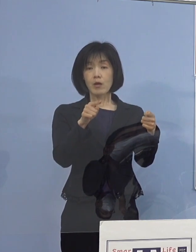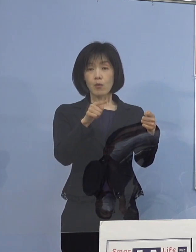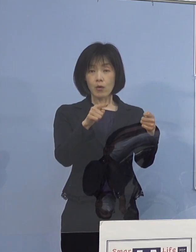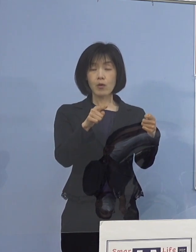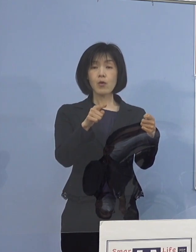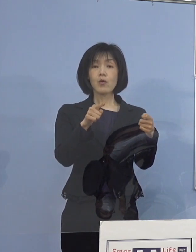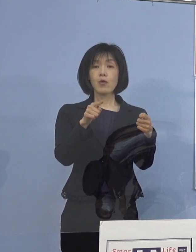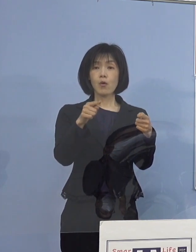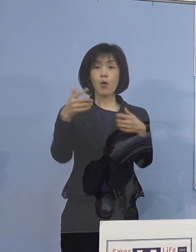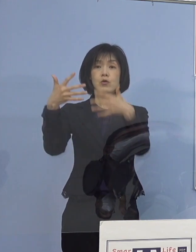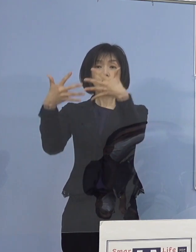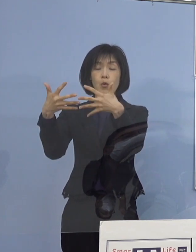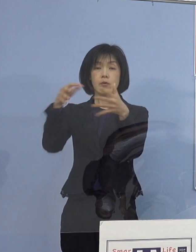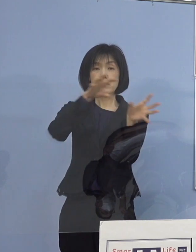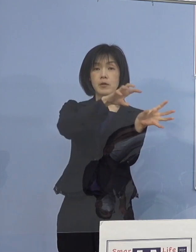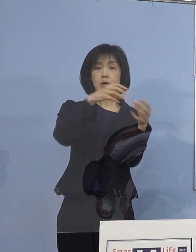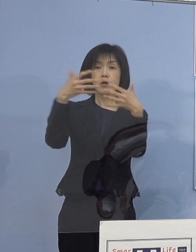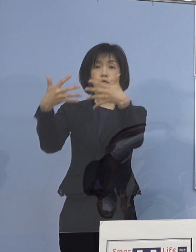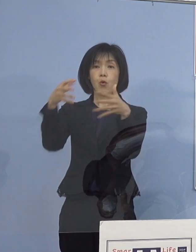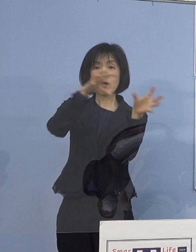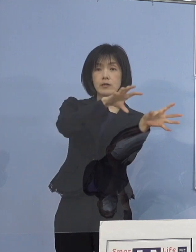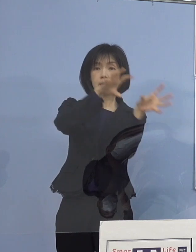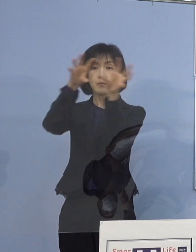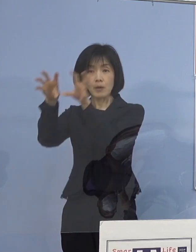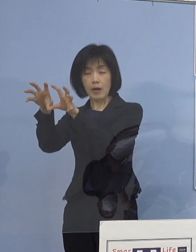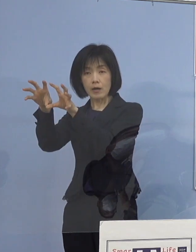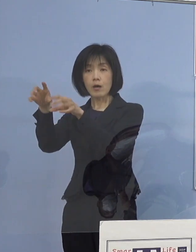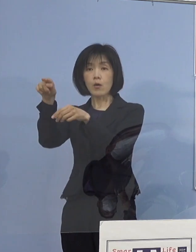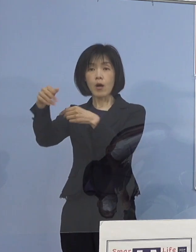徳島保健所の方で作成いたしたものであります